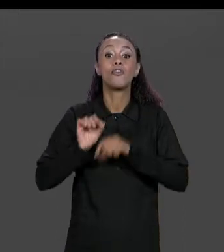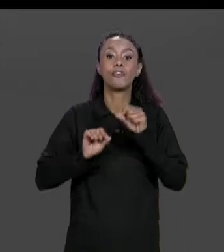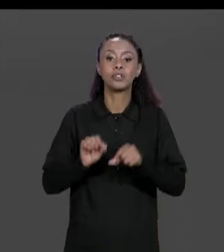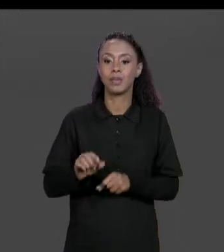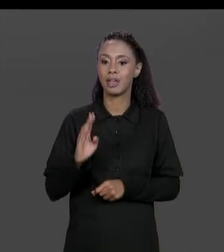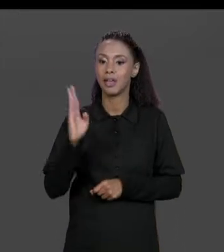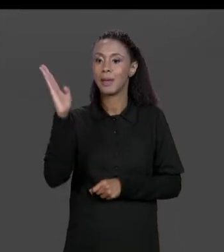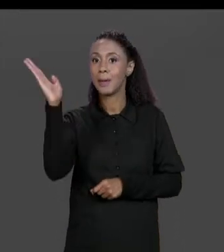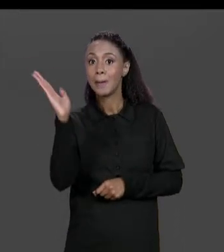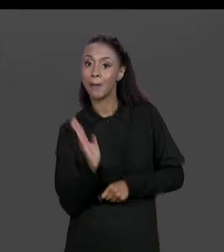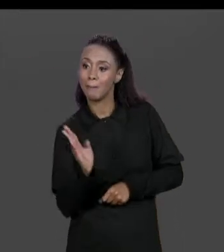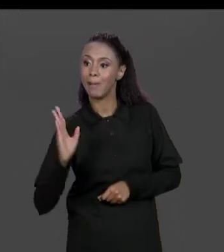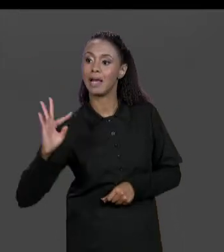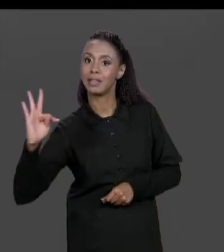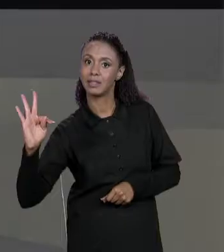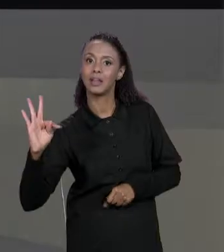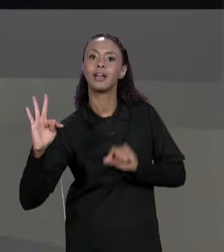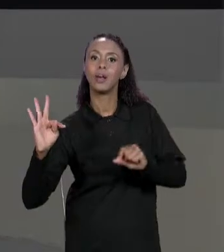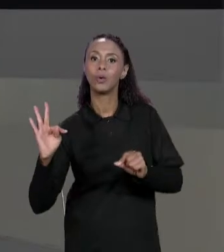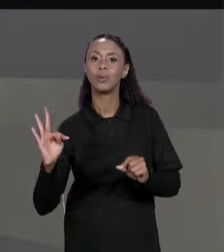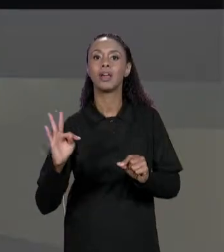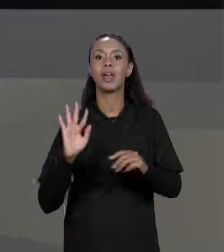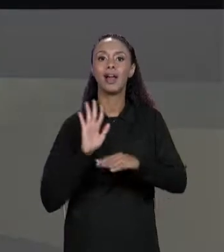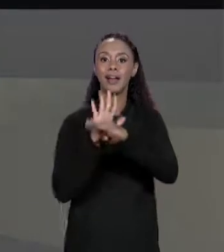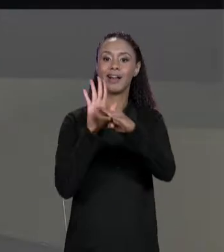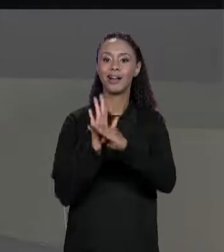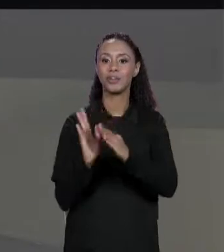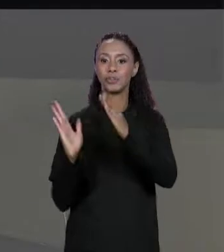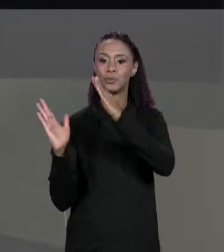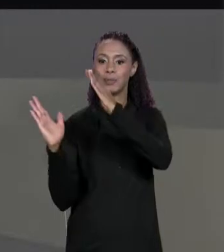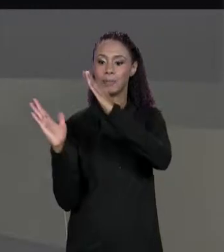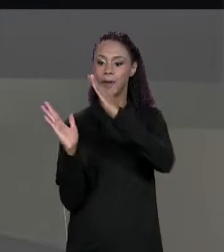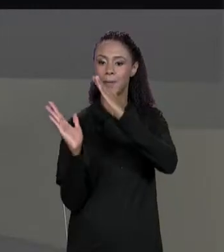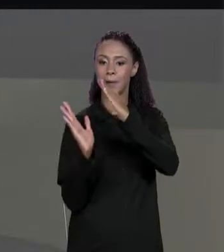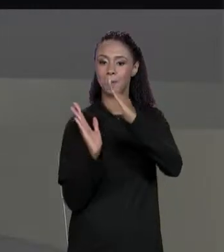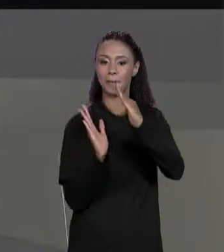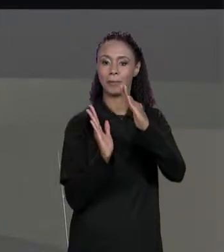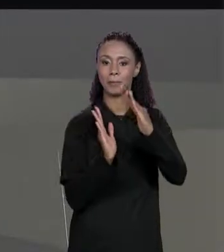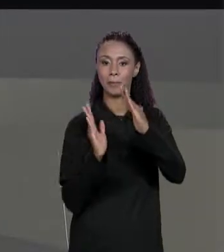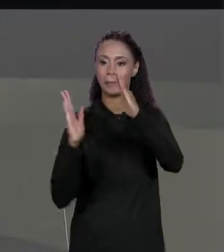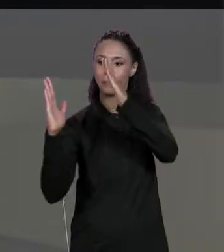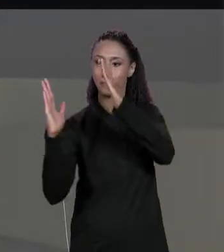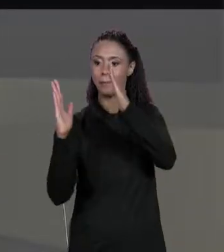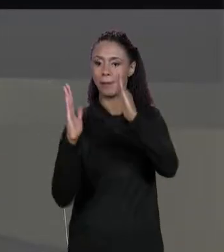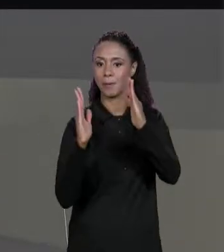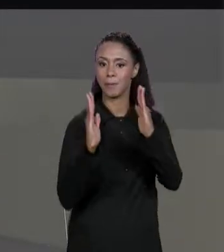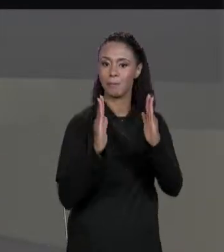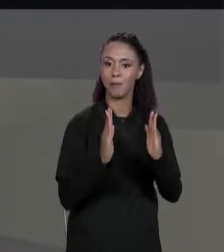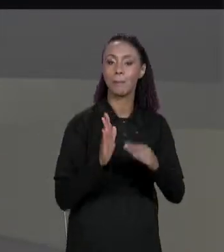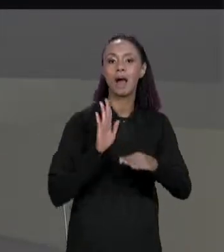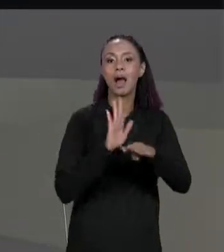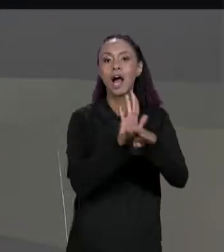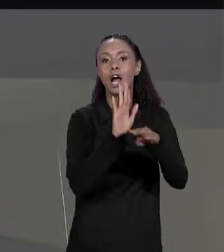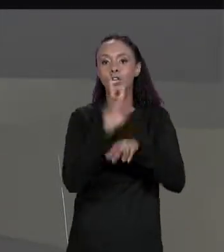CARÁCTER ESPECIAL PARA UMA TABULAÇÃO E COM ISSO O RESULTADO FICA UM POUQUINHO MAIS BONITO DE SER LIDO. VAMOS